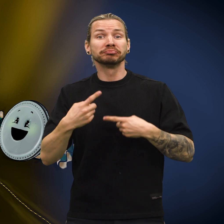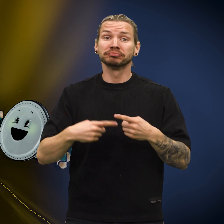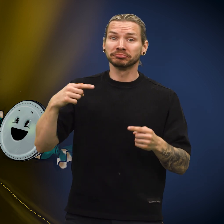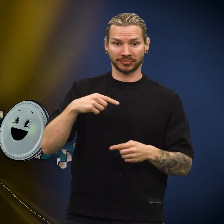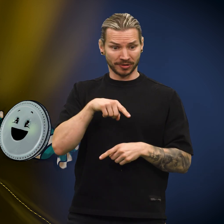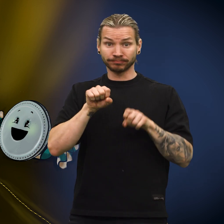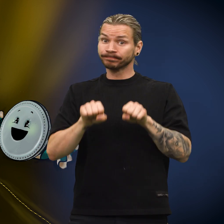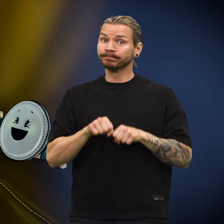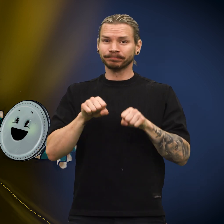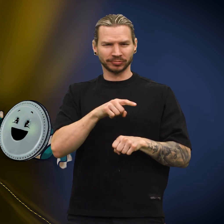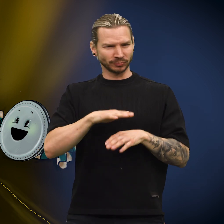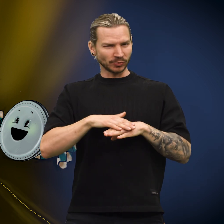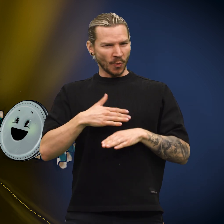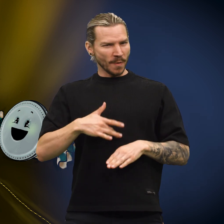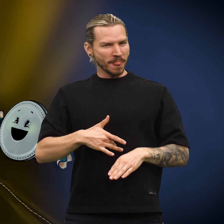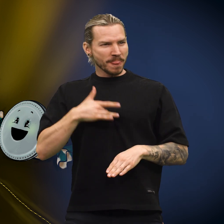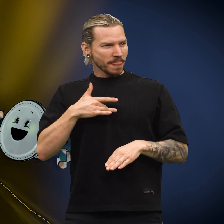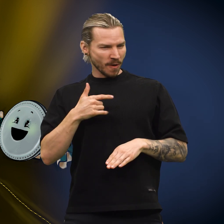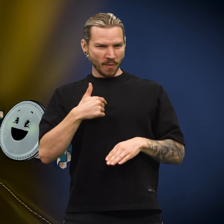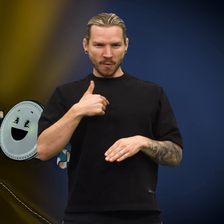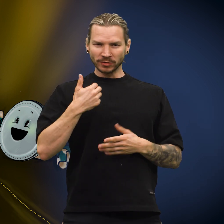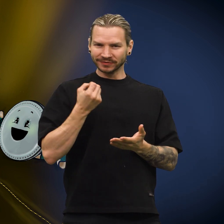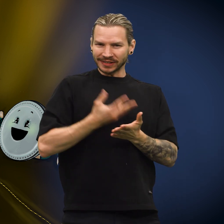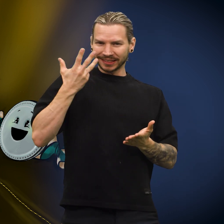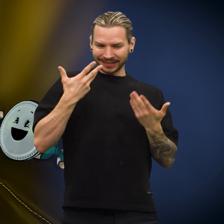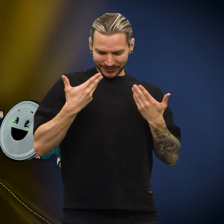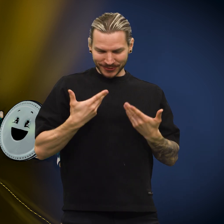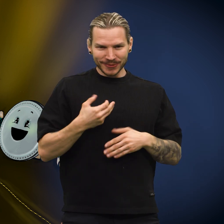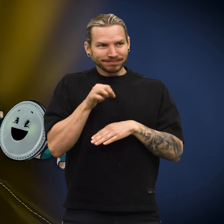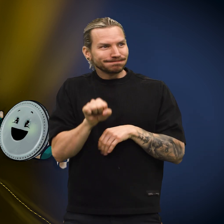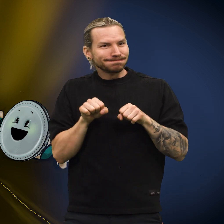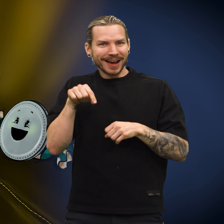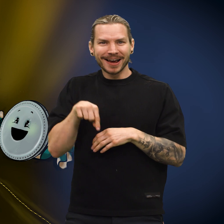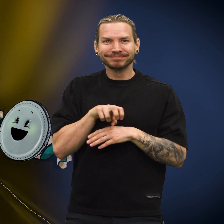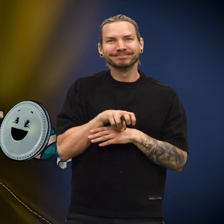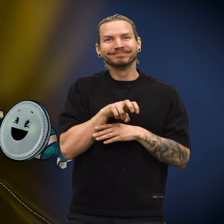Skillingen ble værende, det fikk den til å føle seg verdifull.